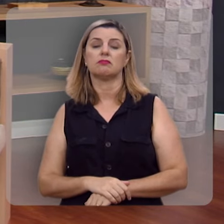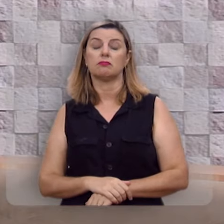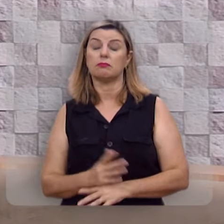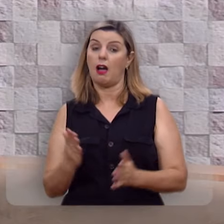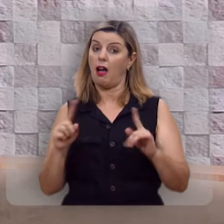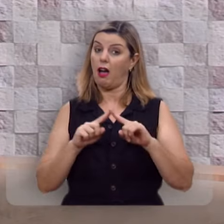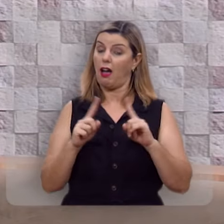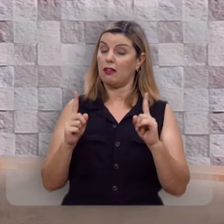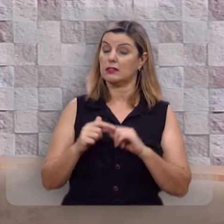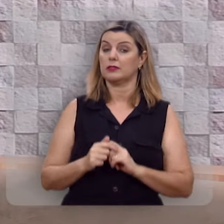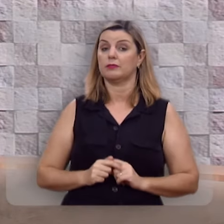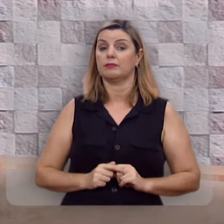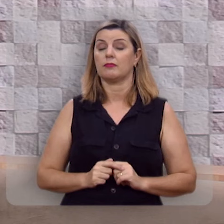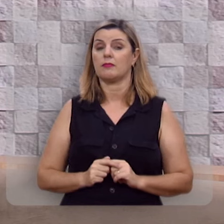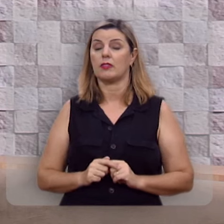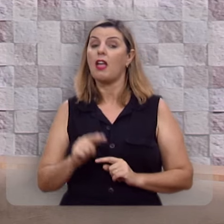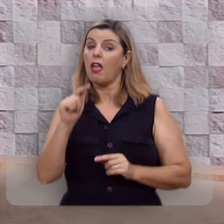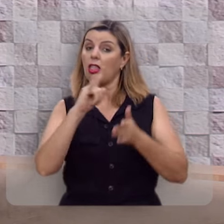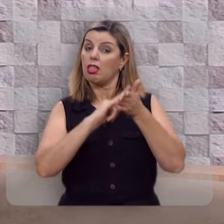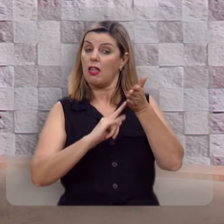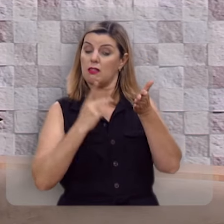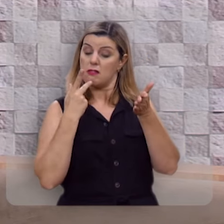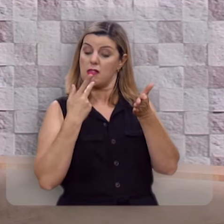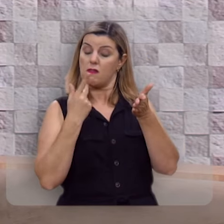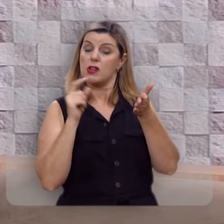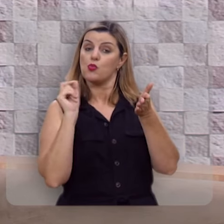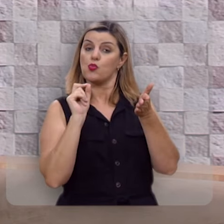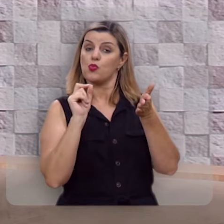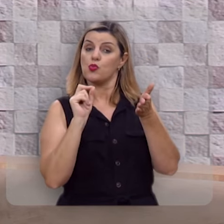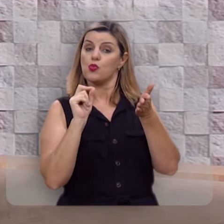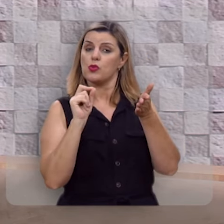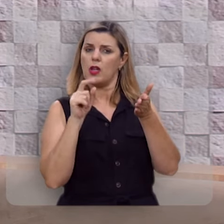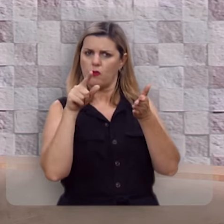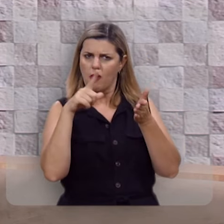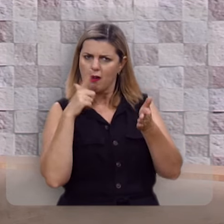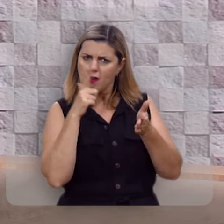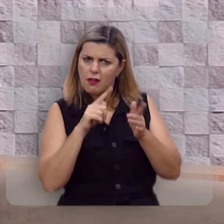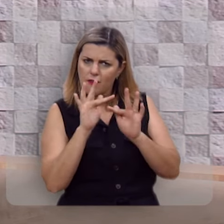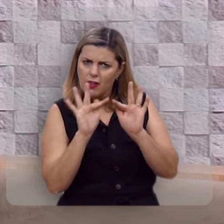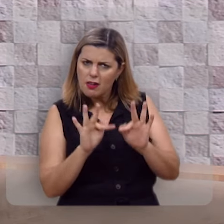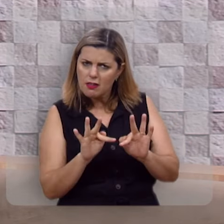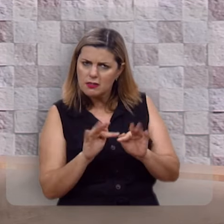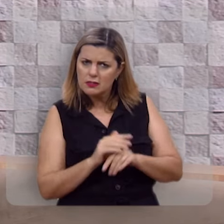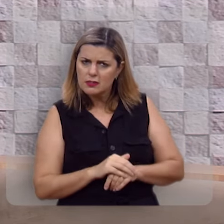Entretanto, esse texto está nos dizendo: você quer ser feliz?